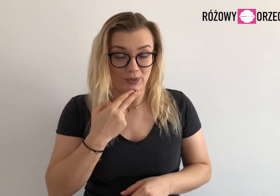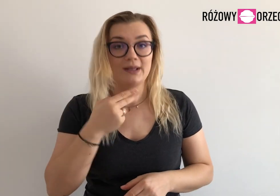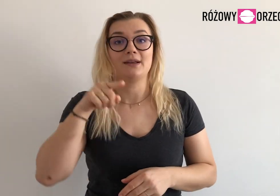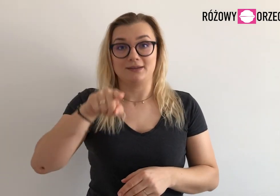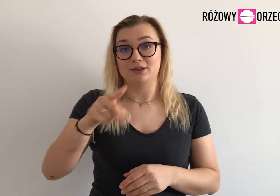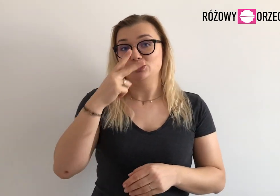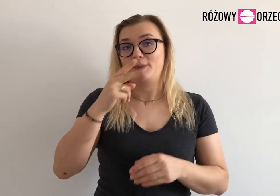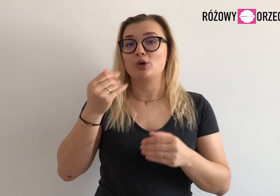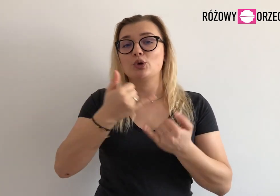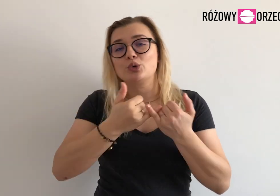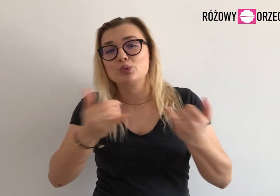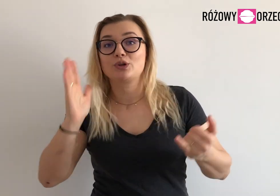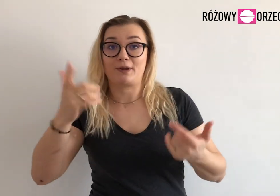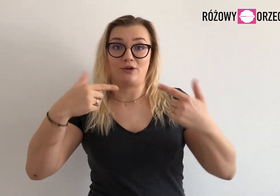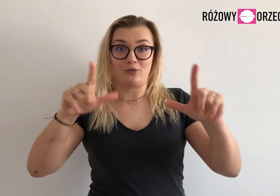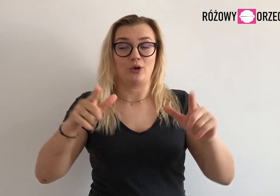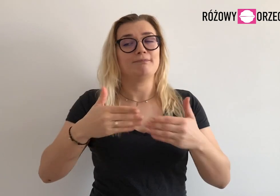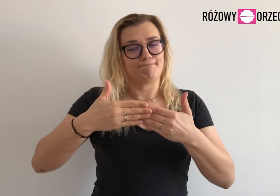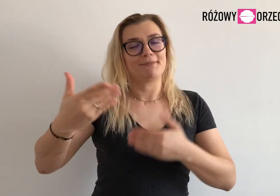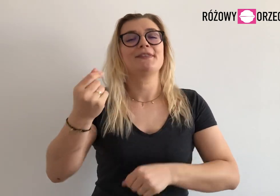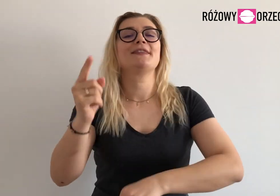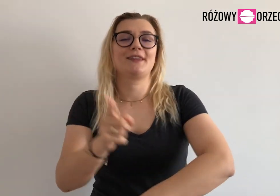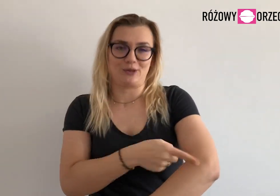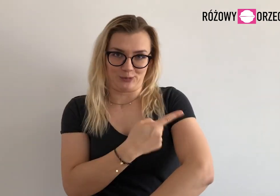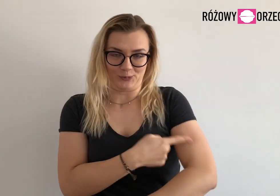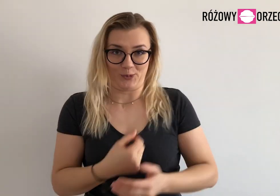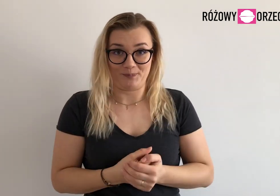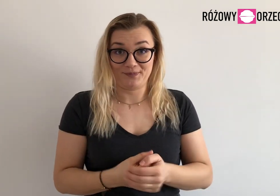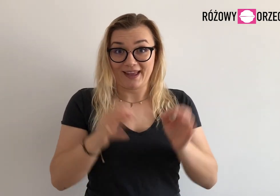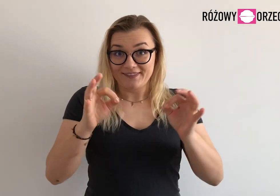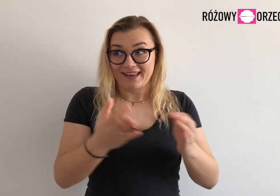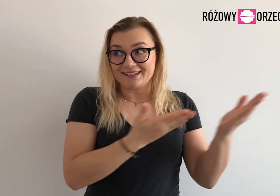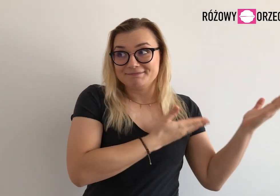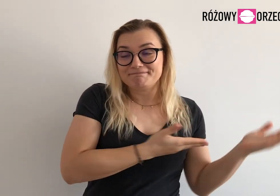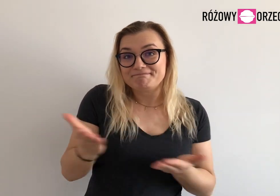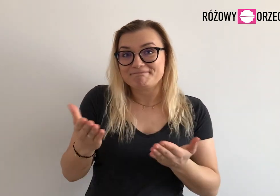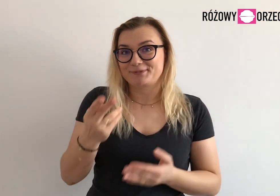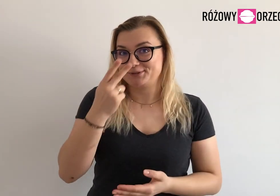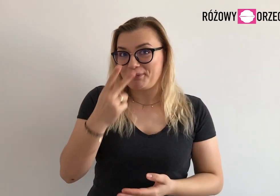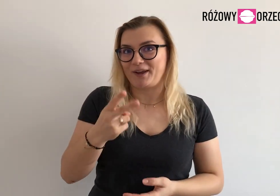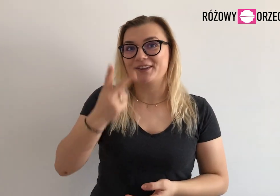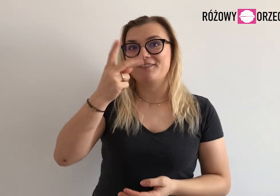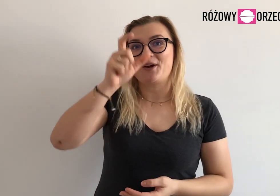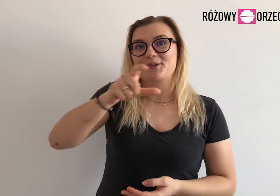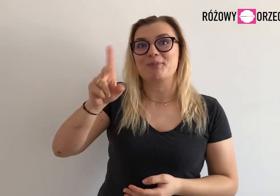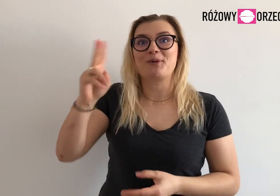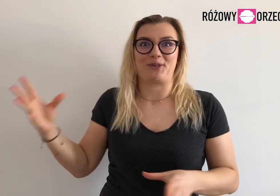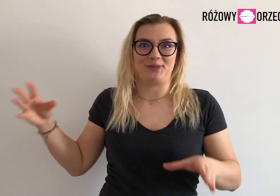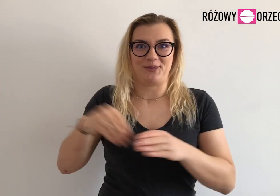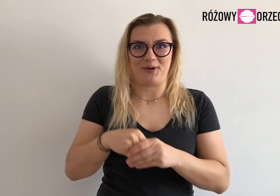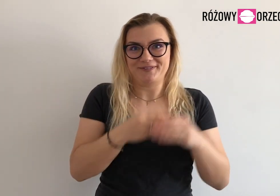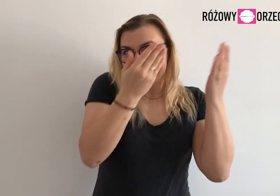Niedługo będziemy tam wrzucać vlogi z informacjami. A teraz zobaczcie osoby, które dołączyły do zespołu!